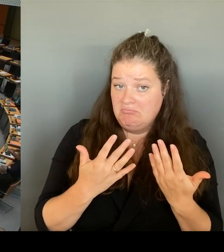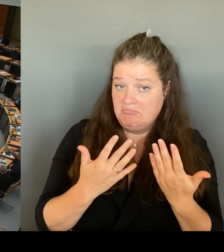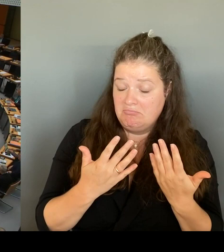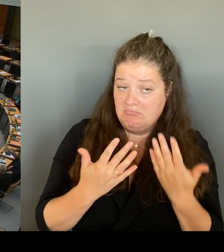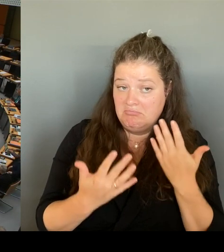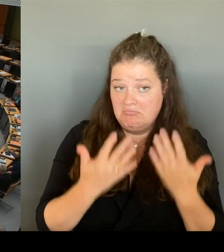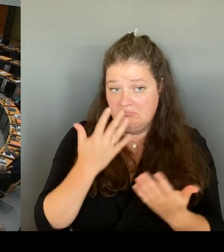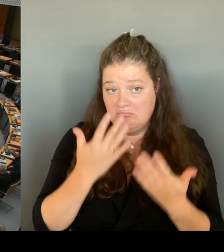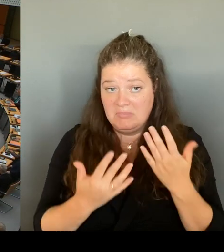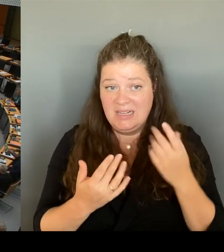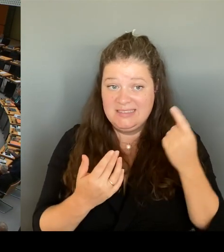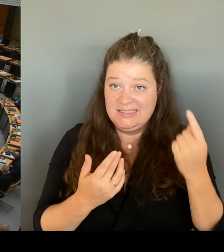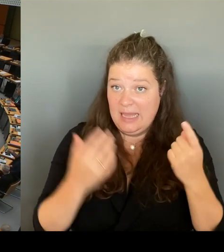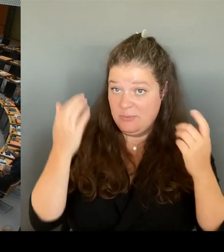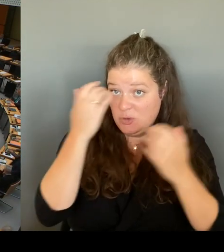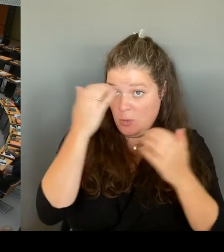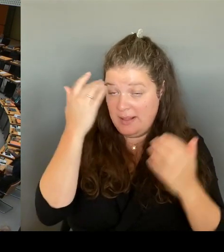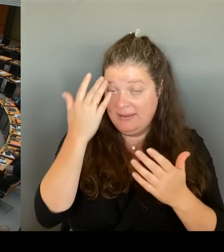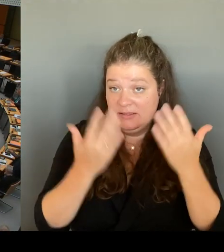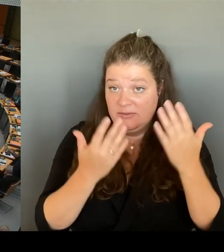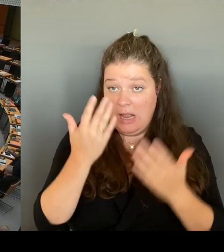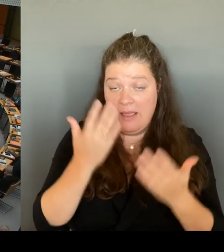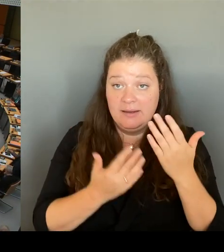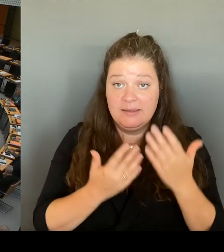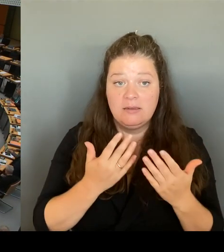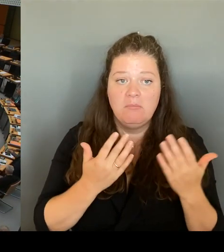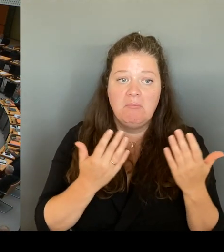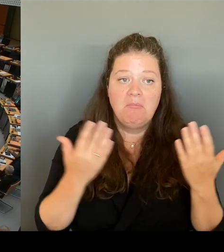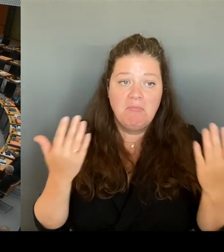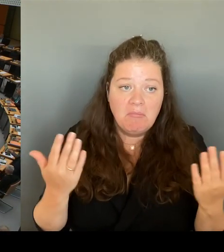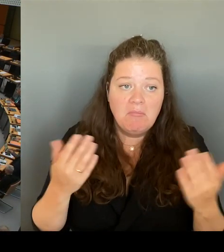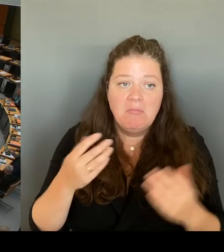im und am Görlitzer Park nachzukommen und